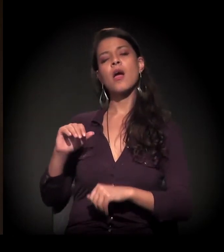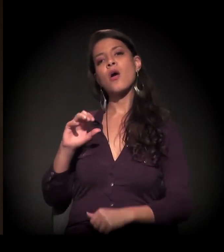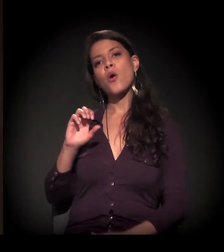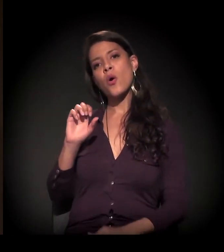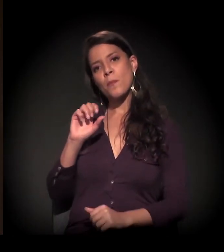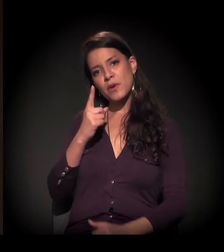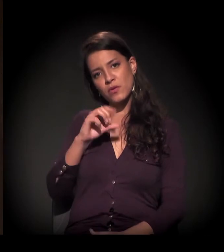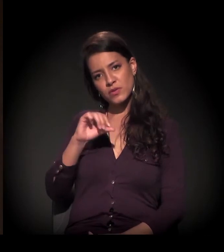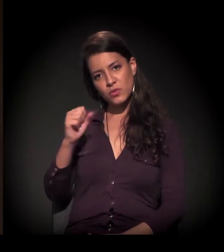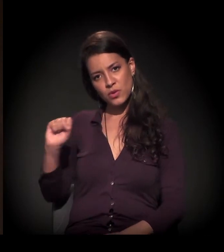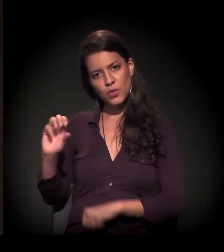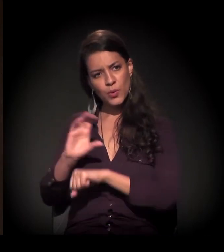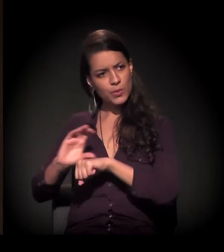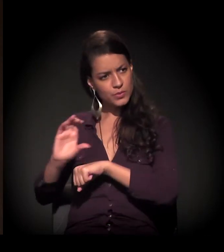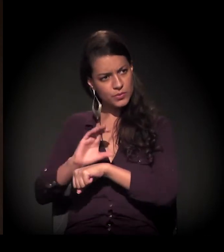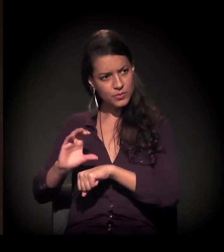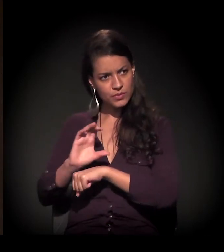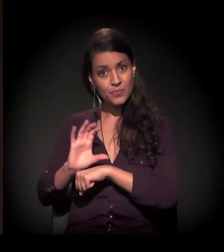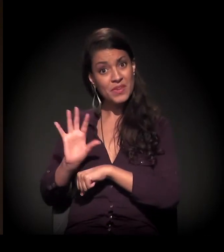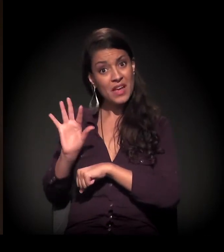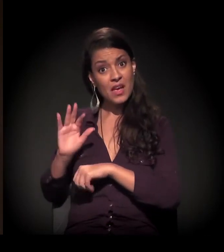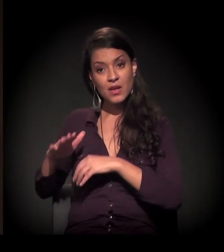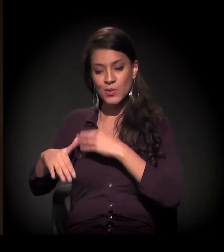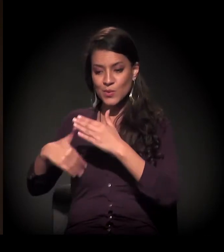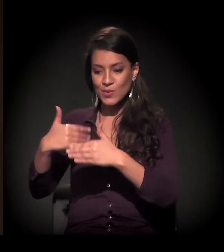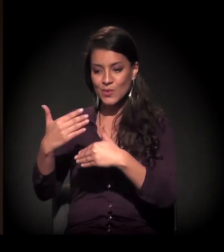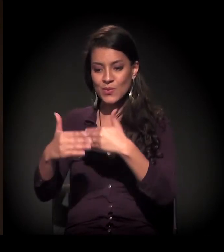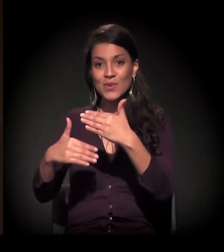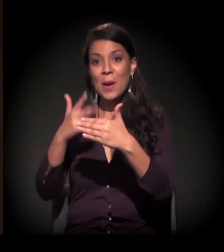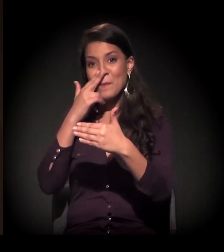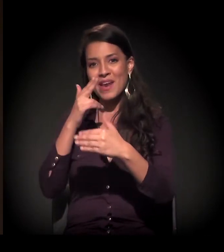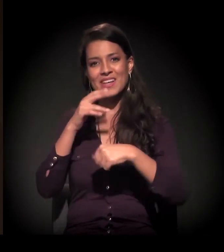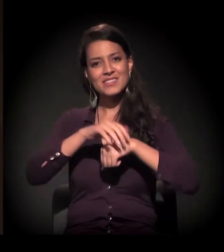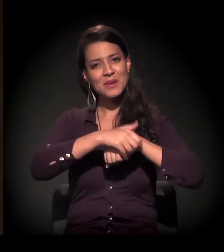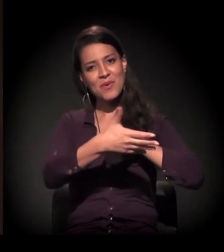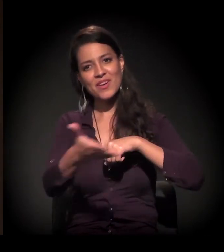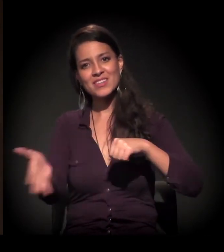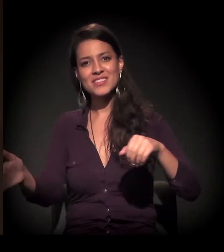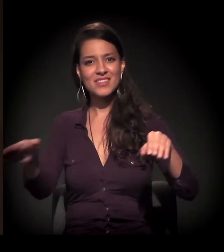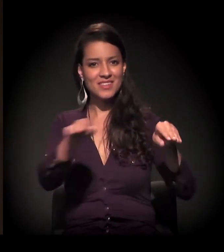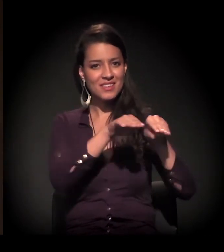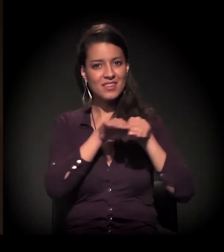estamos vivendo o encerramento de um ciclo da democracia.